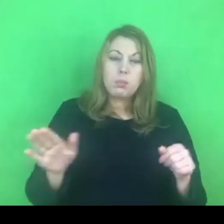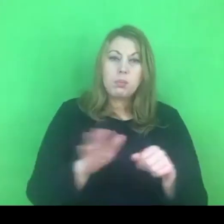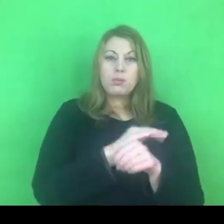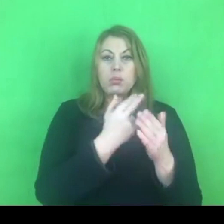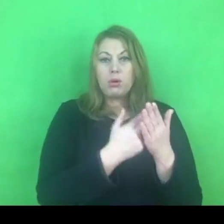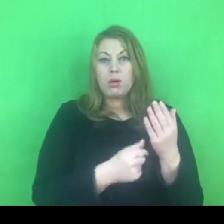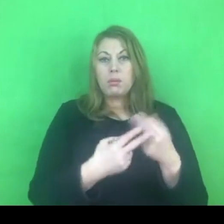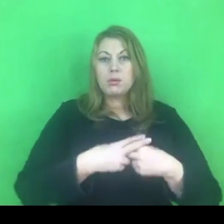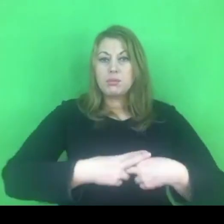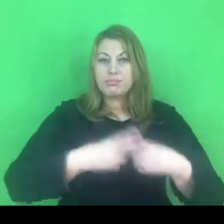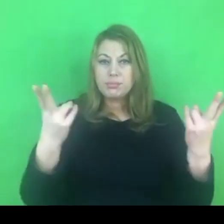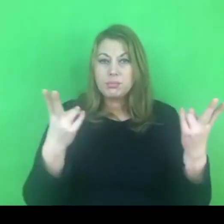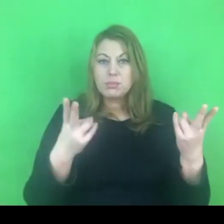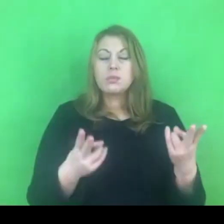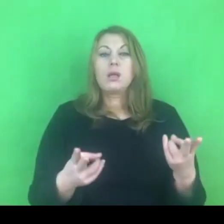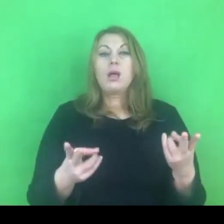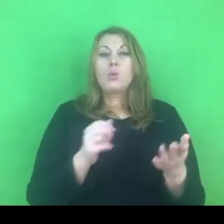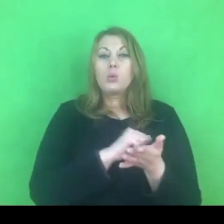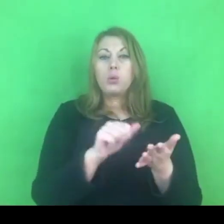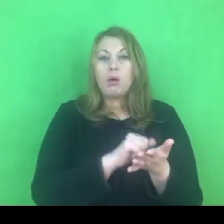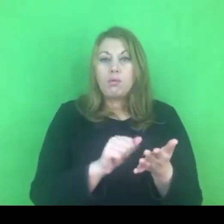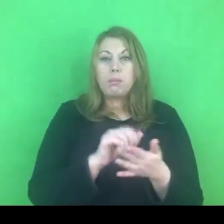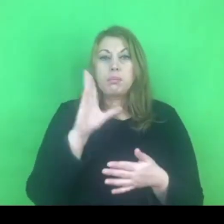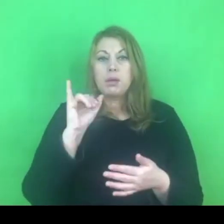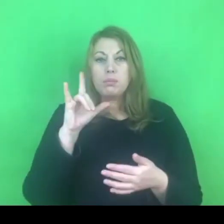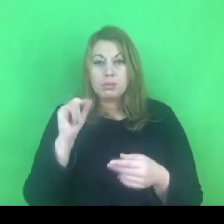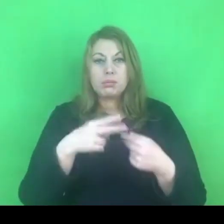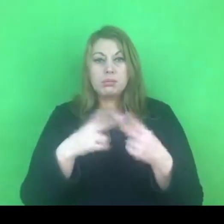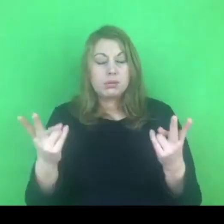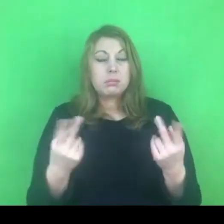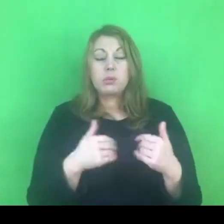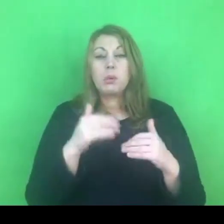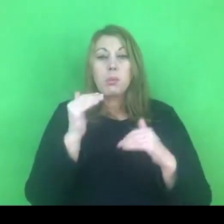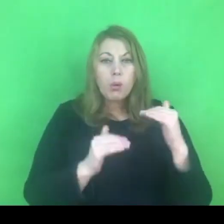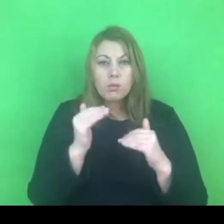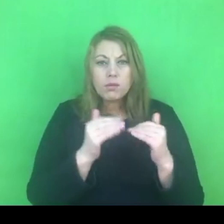Będzie można go przestudiować i porównać z programem poprzednim,